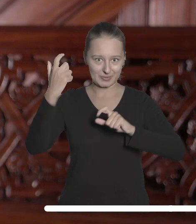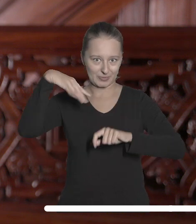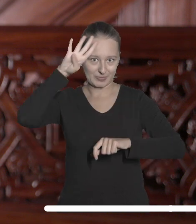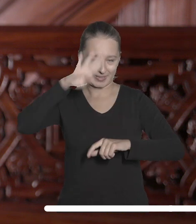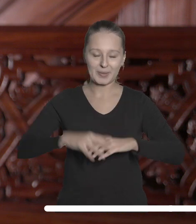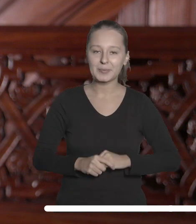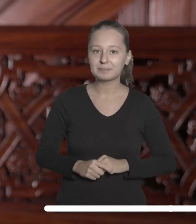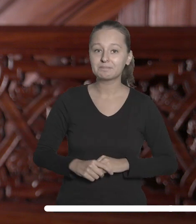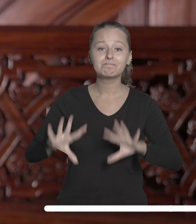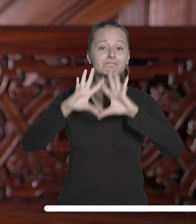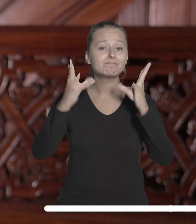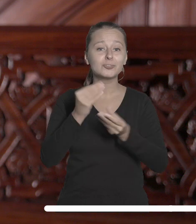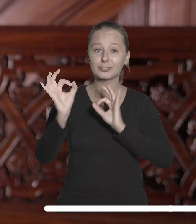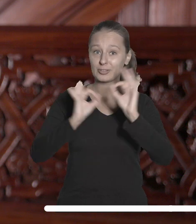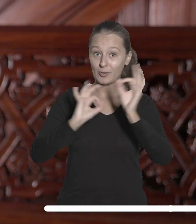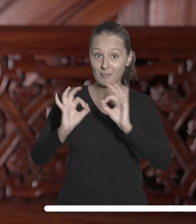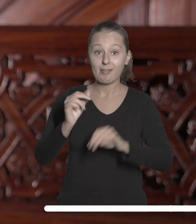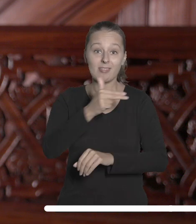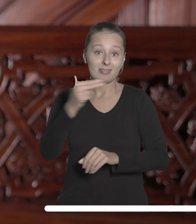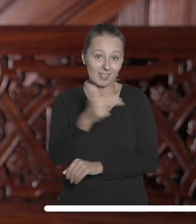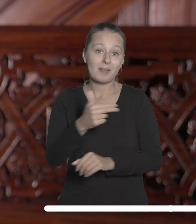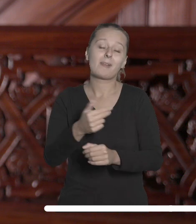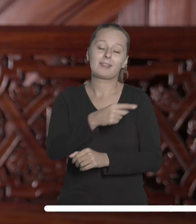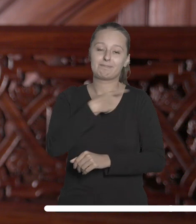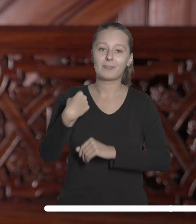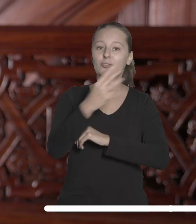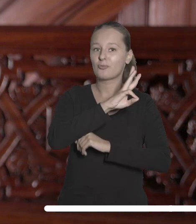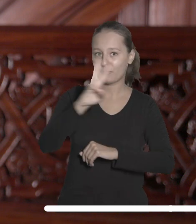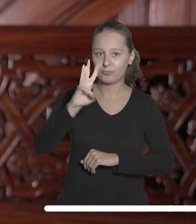Wszystkie informacje na jej temat można znaleźć na stronie internetowej UŁ.